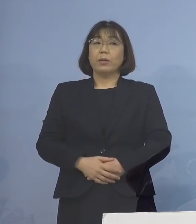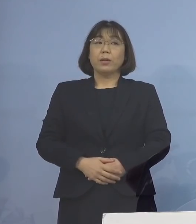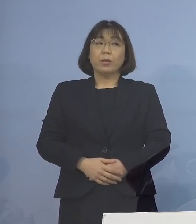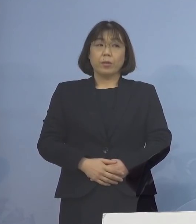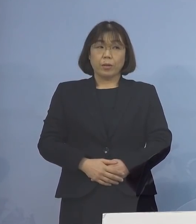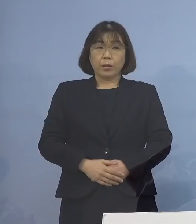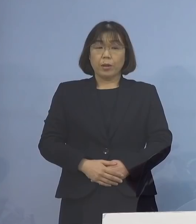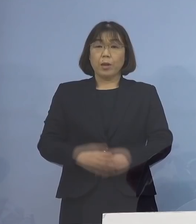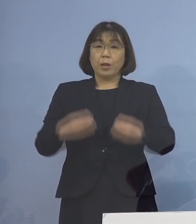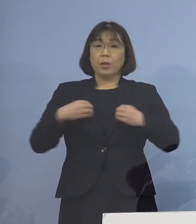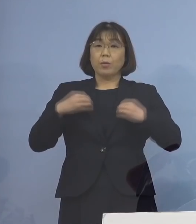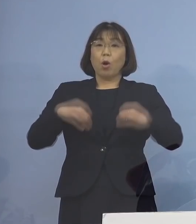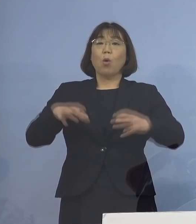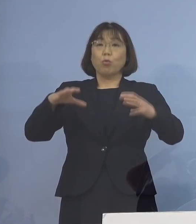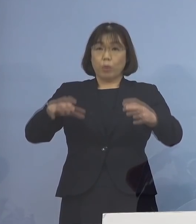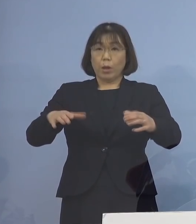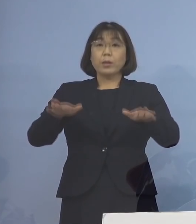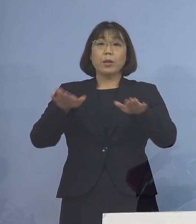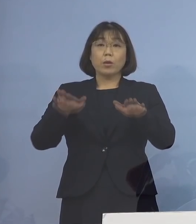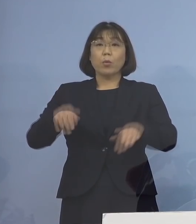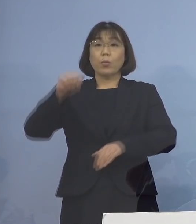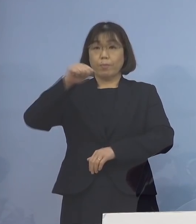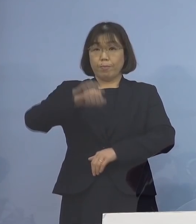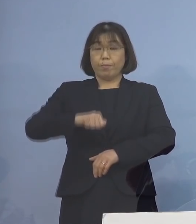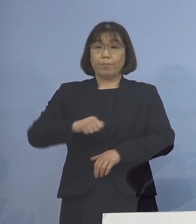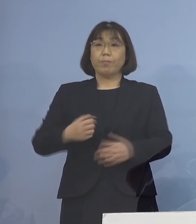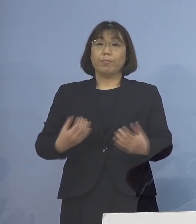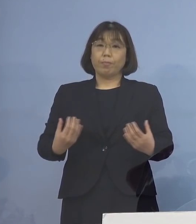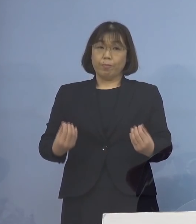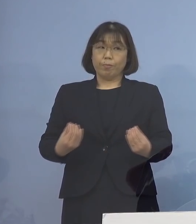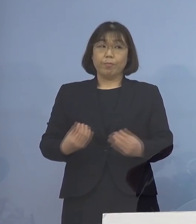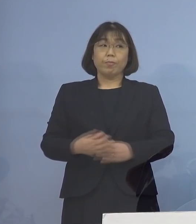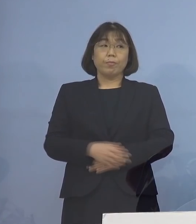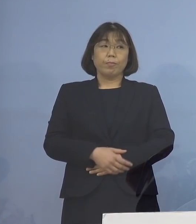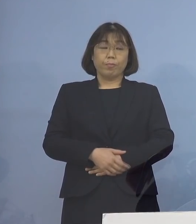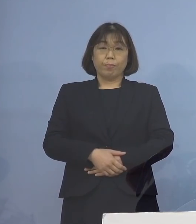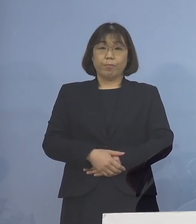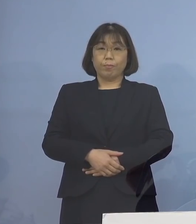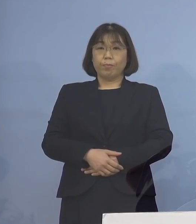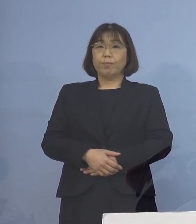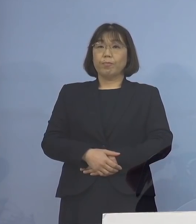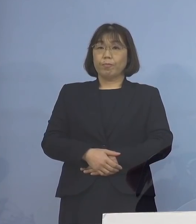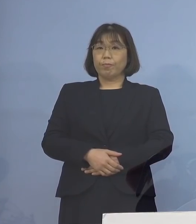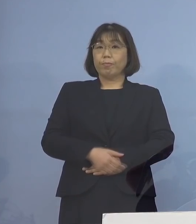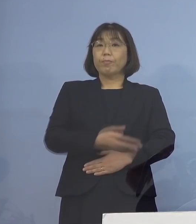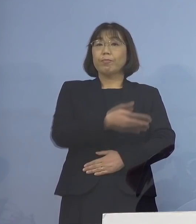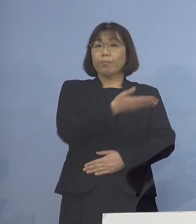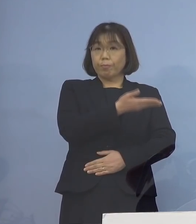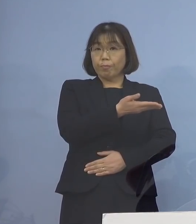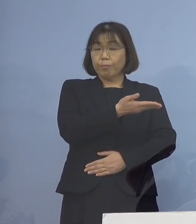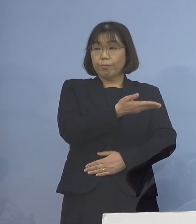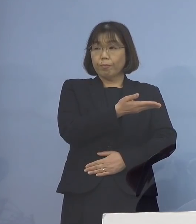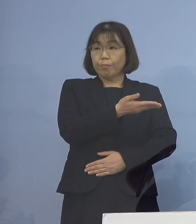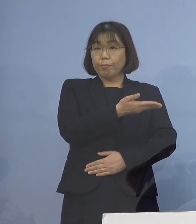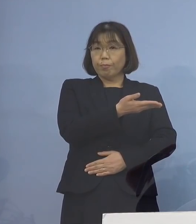クラスターとして本日 認定することといたしました ということでこちら